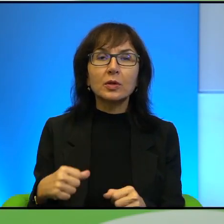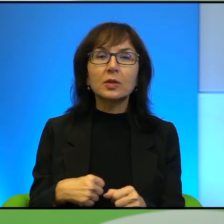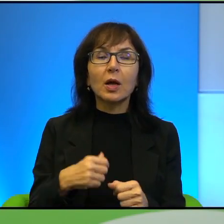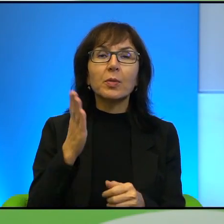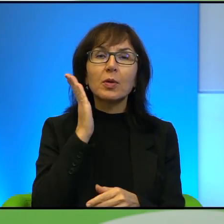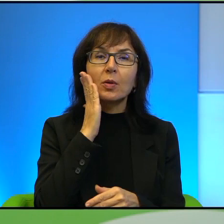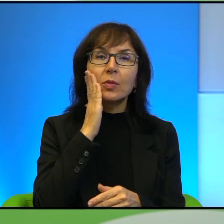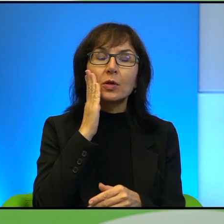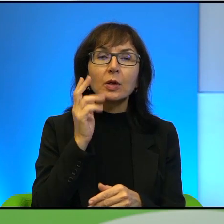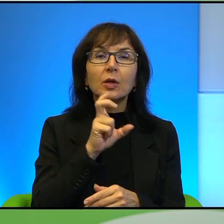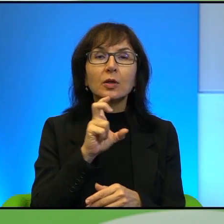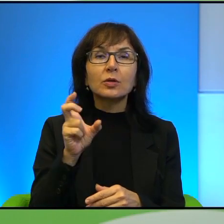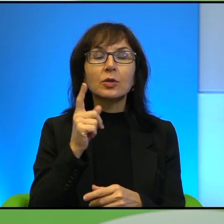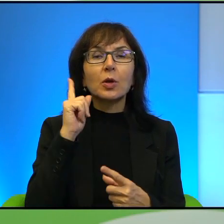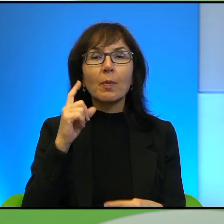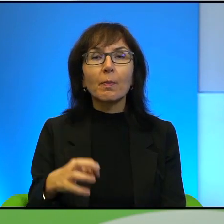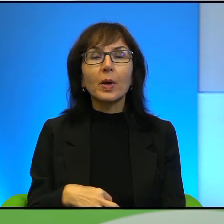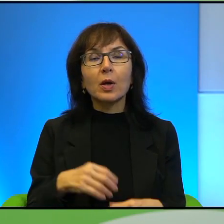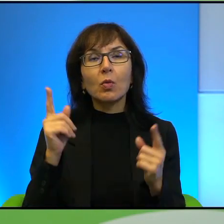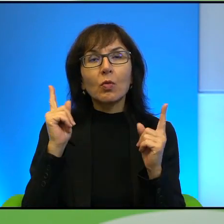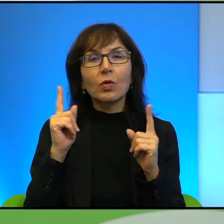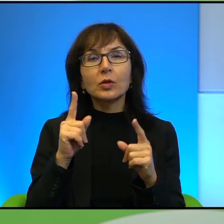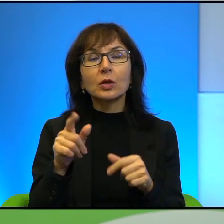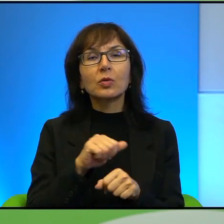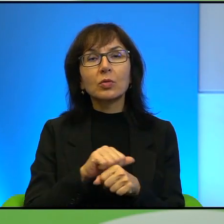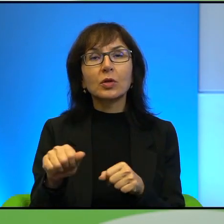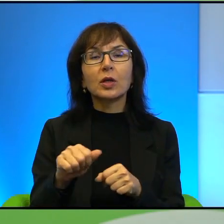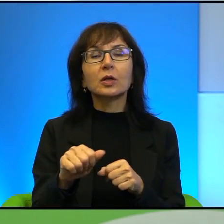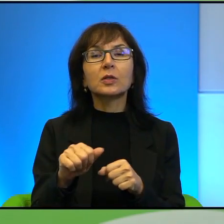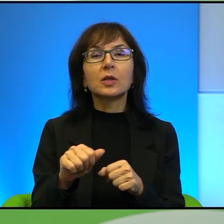że to ma jakieś uzasadnienie, to uproszczenie i która z tych grup